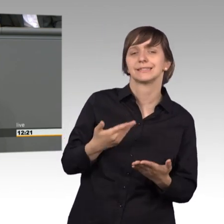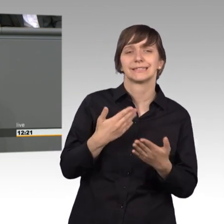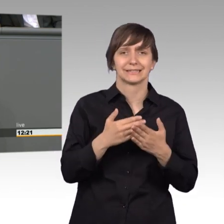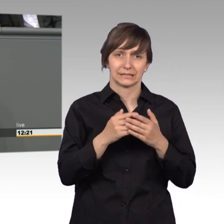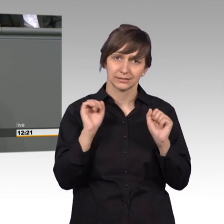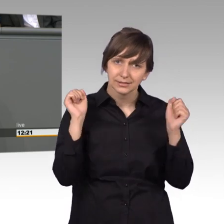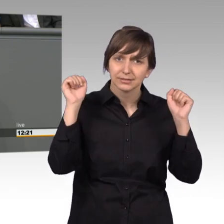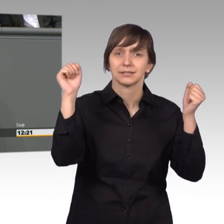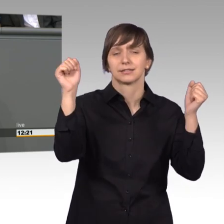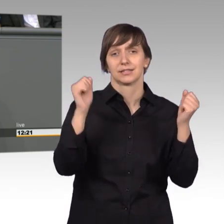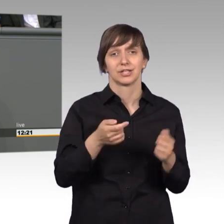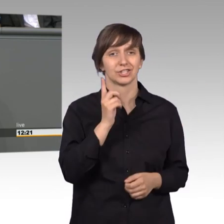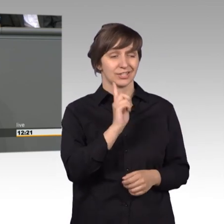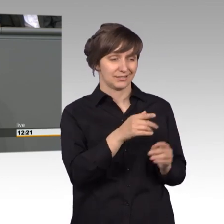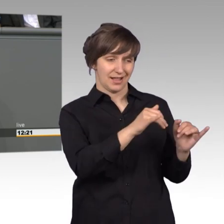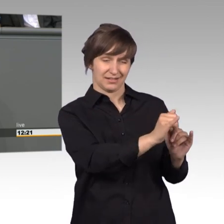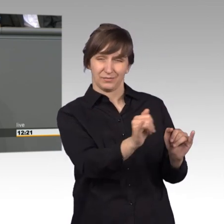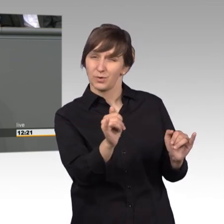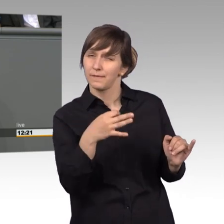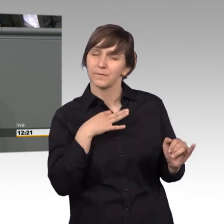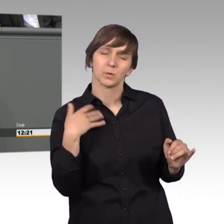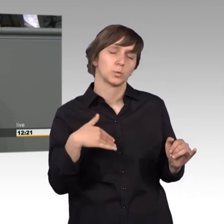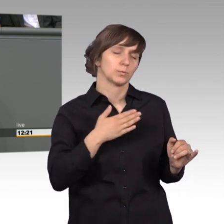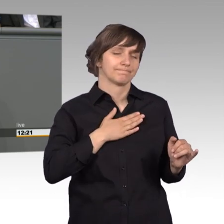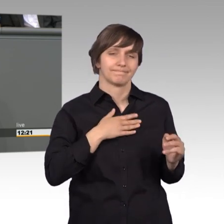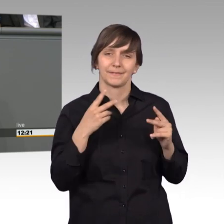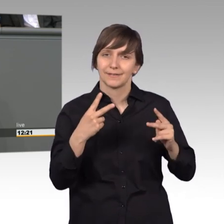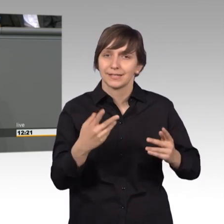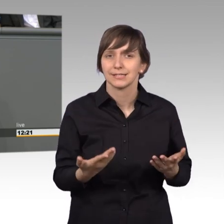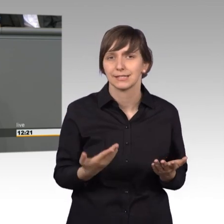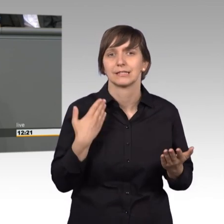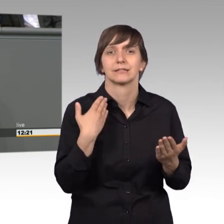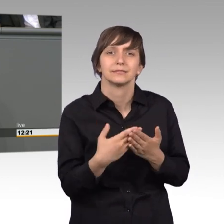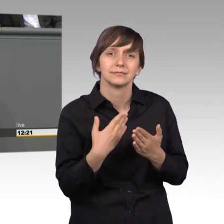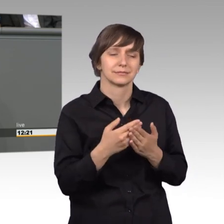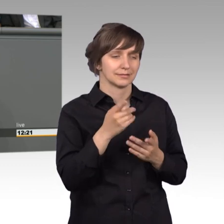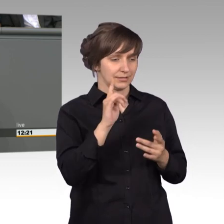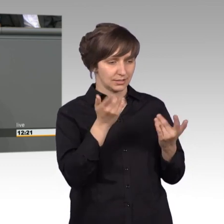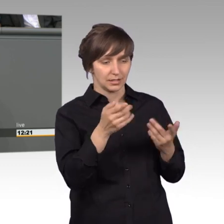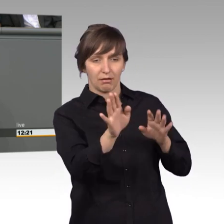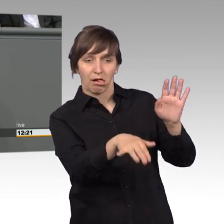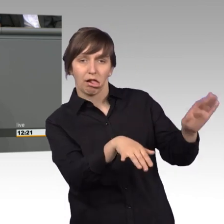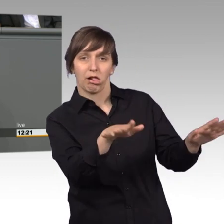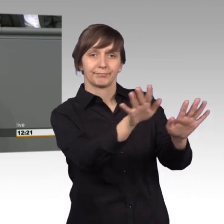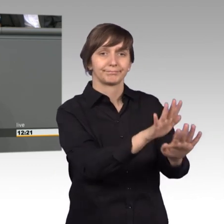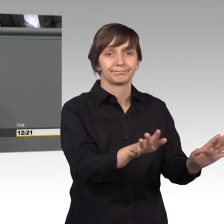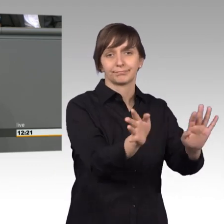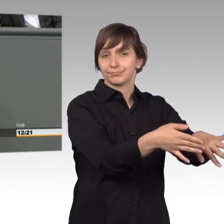Schicksal liegen mir tatsächlich besonders am Herzen und diese Schicksale sind es auch, die wir nicht aus den Augen verlieren dürfen. [Beifall]